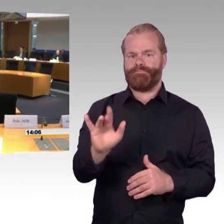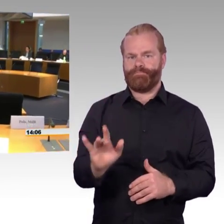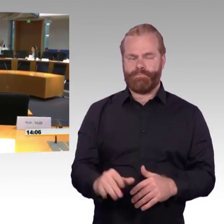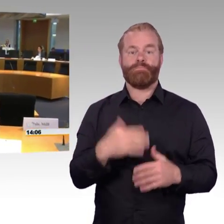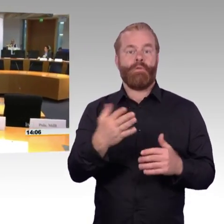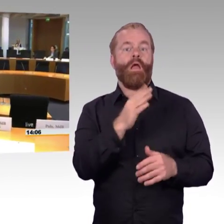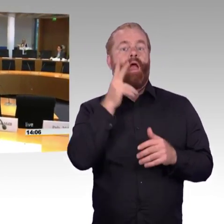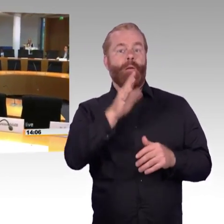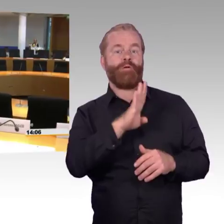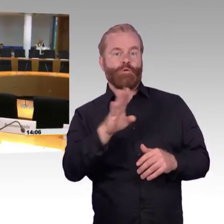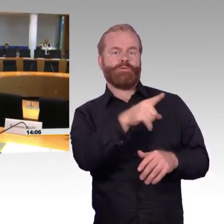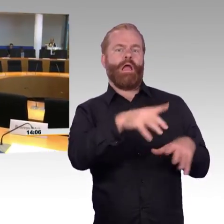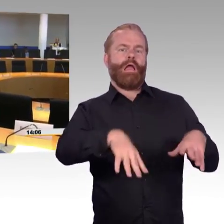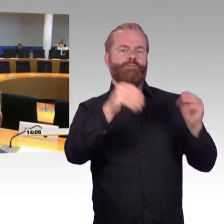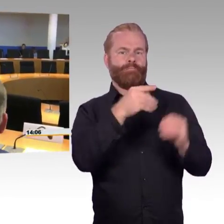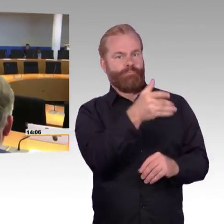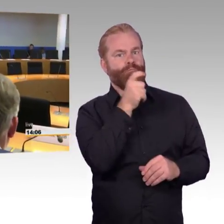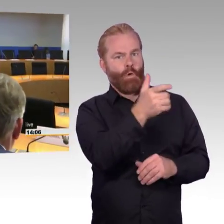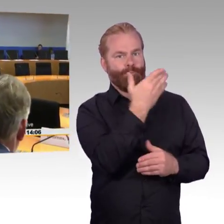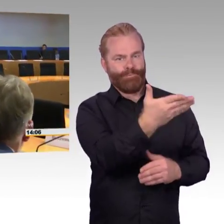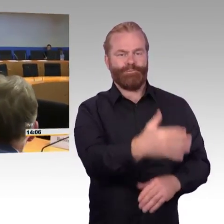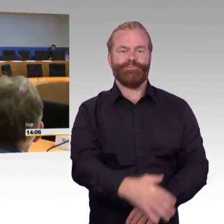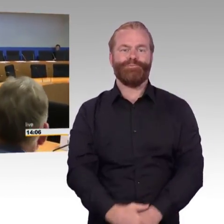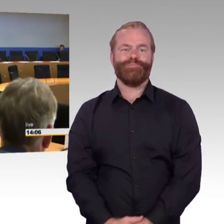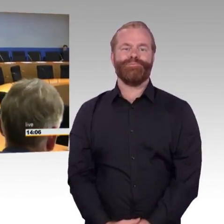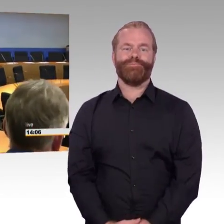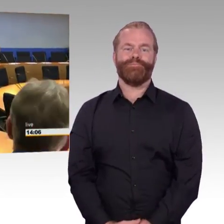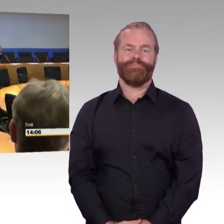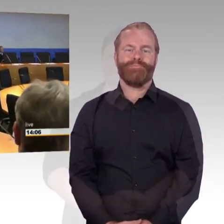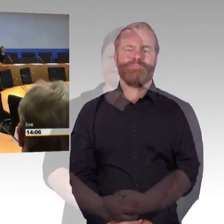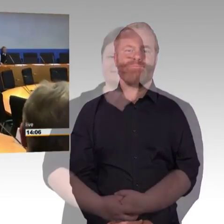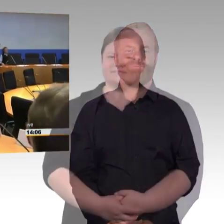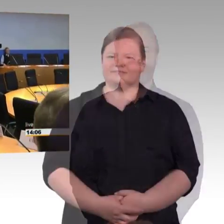(Rednerwechsel) Grüß Gott zusammen, Sie merken, ich mache das das erste Mal. Ich muss leider mit einem Kuriosum starten: